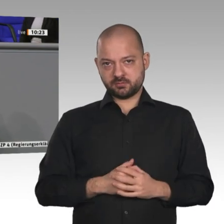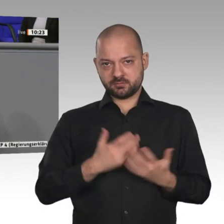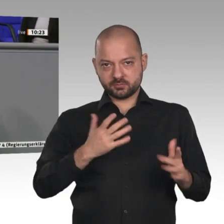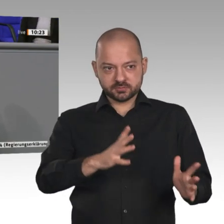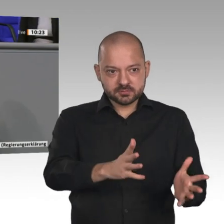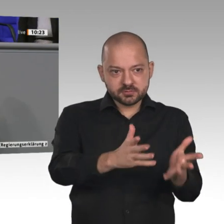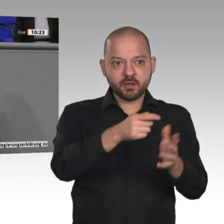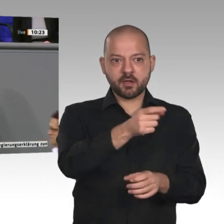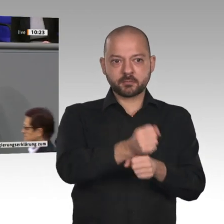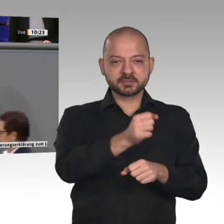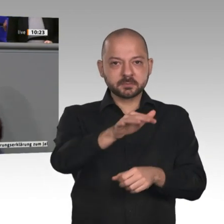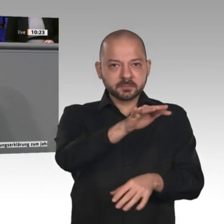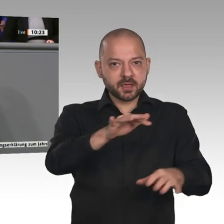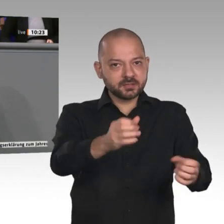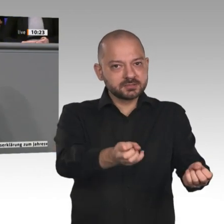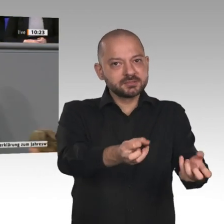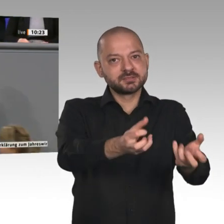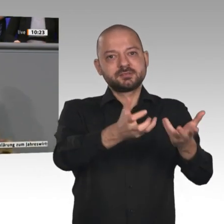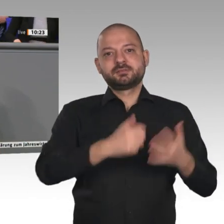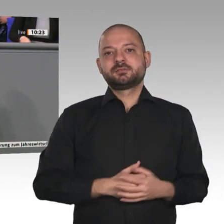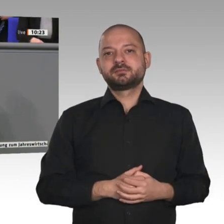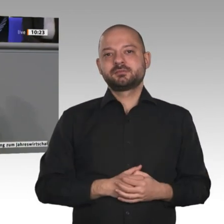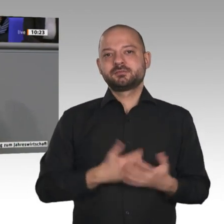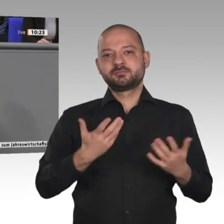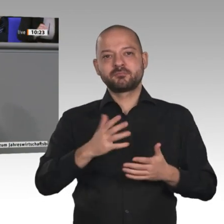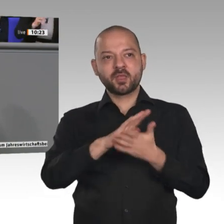dort Arbeitsplätze schafft, und dafür muss man das Handwerk stärken, zum Beispiel